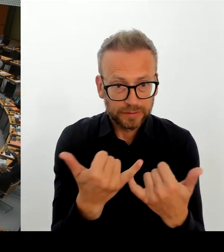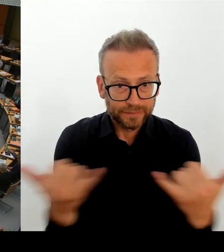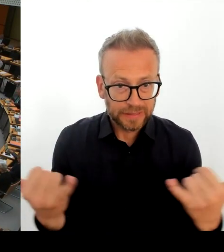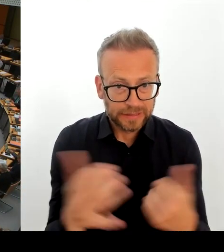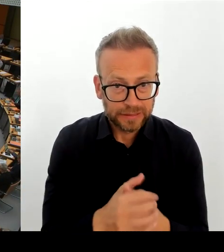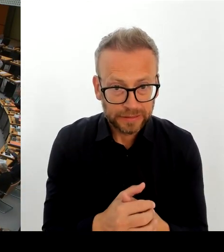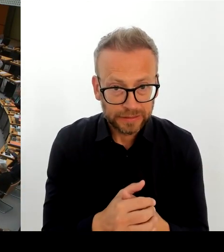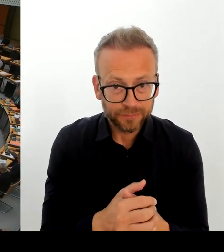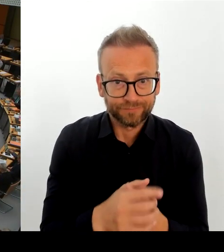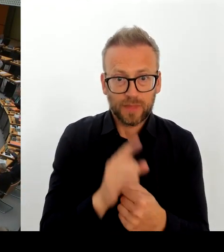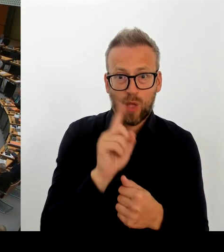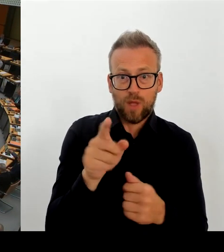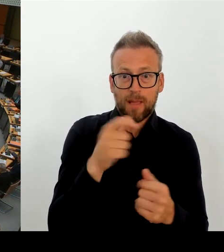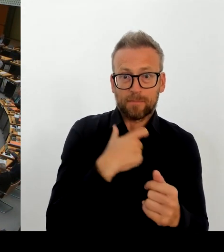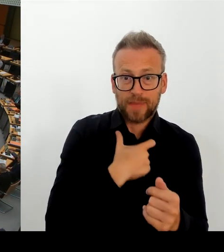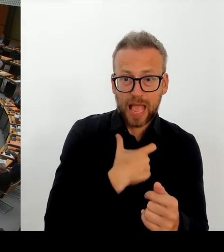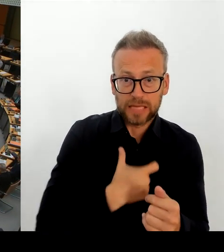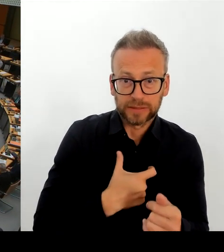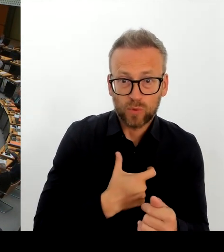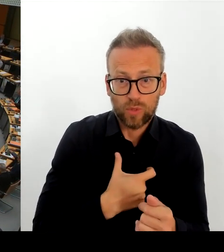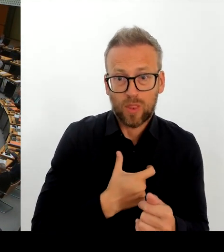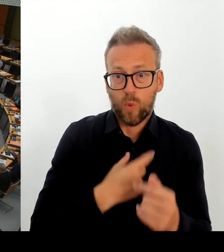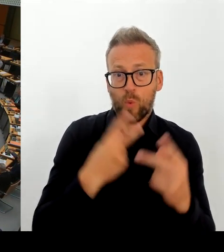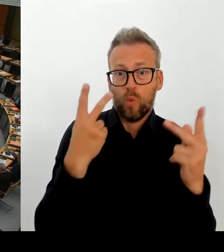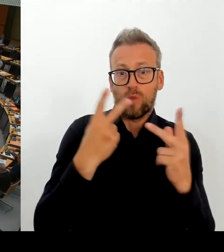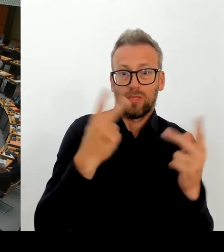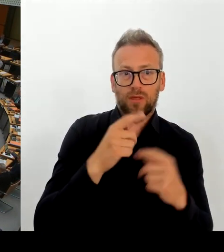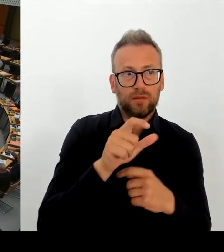Ja, in der Tat. Ich muss und oder kann und muss es